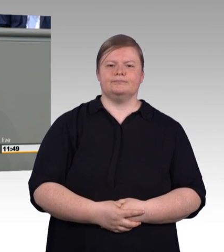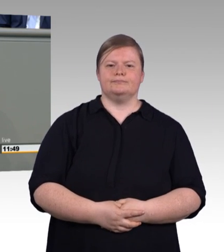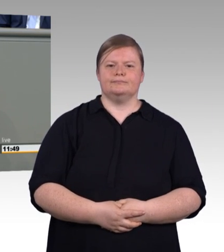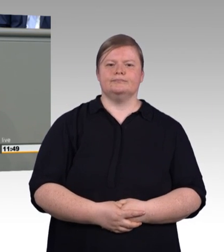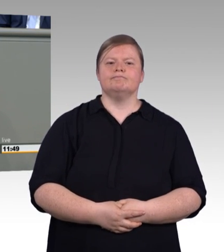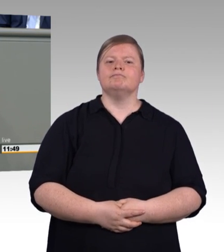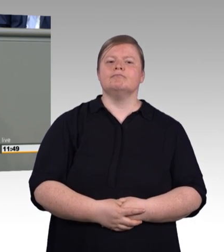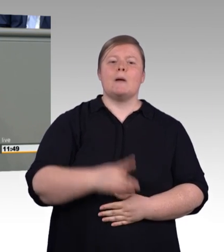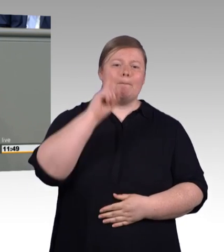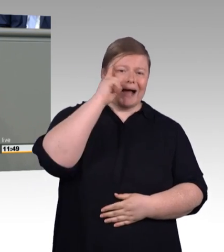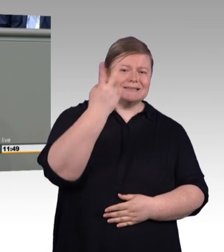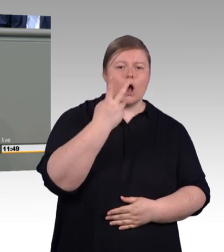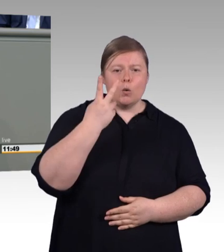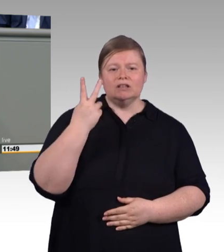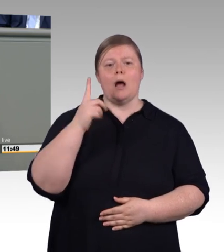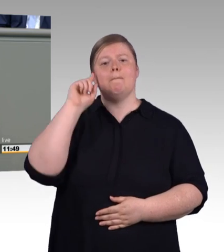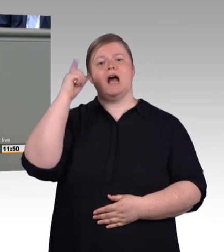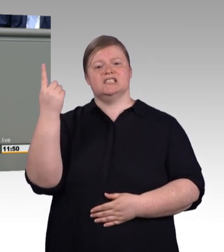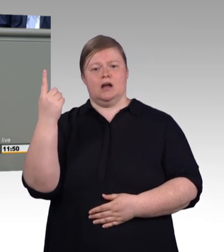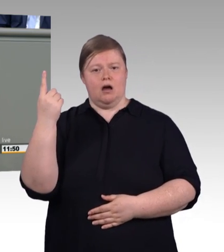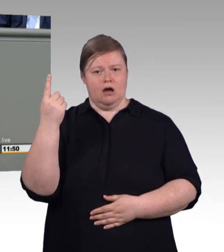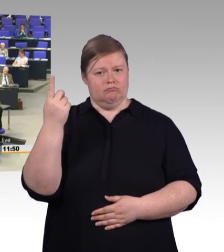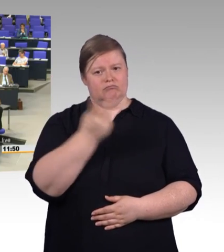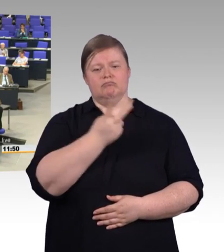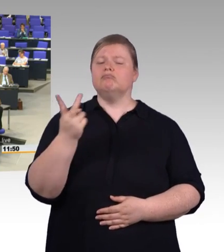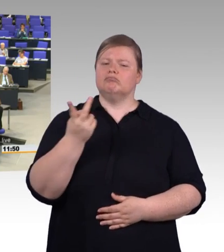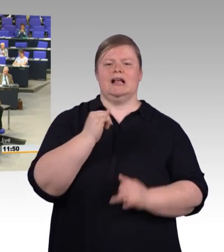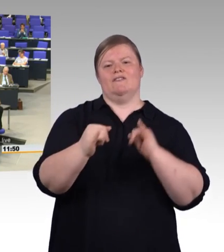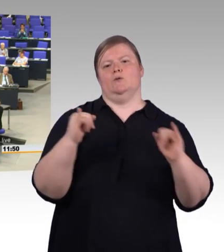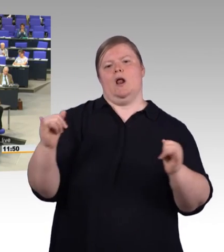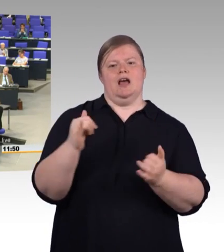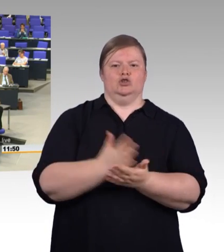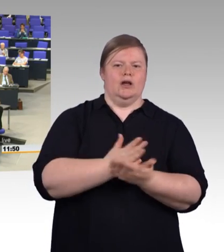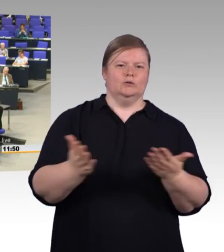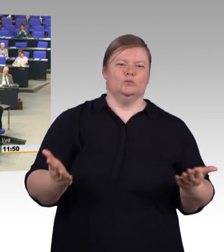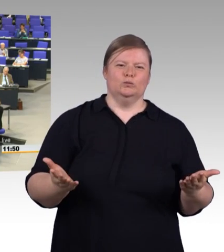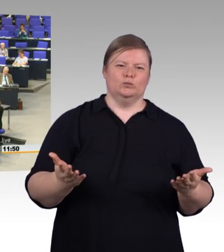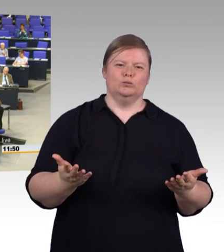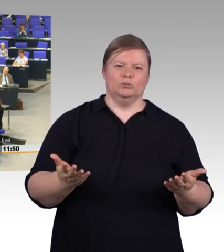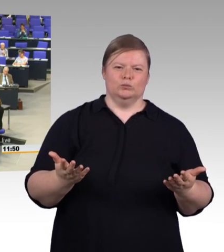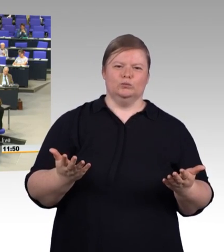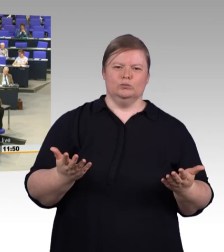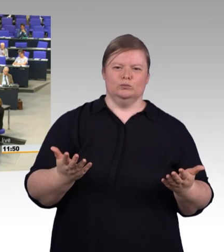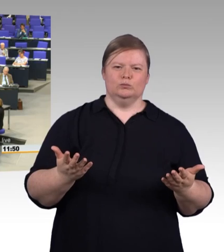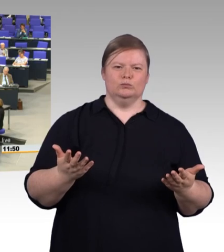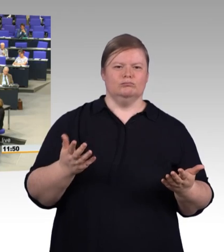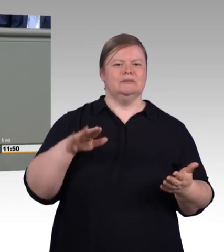(Beifall) nach sozusagen Leistungsgruppen, wie die AfD das will. Wir sollten also mit dieser Novelle nicht